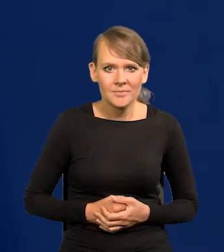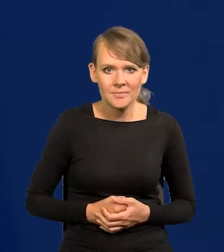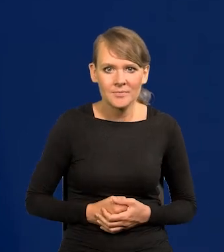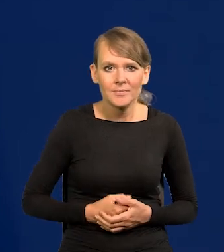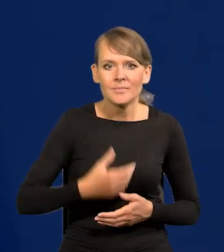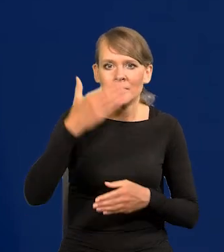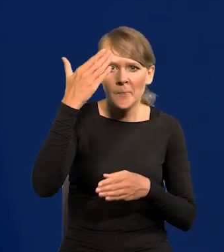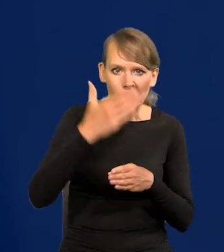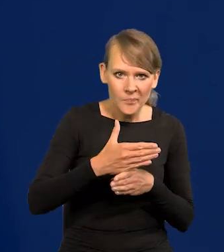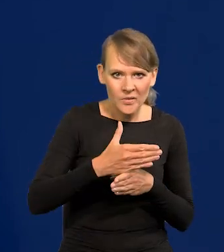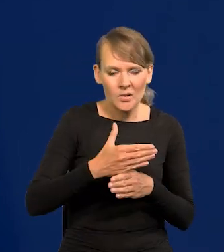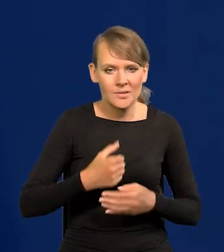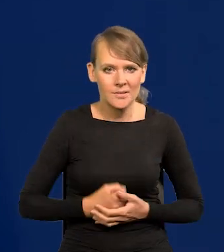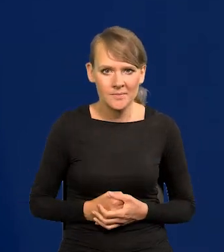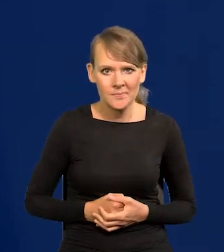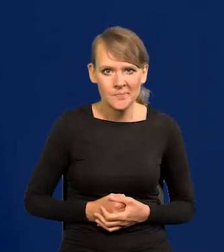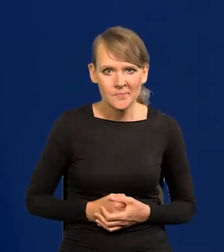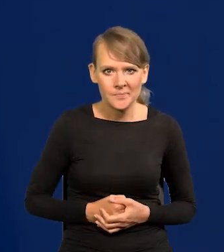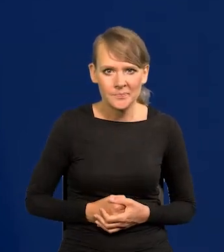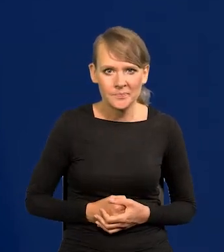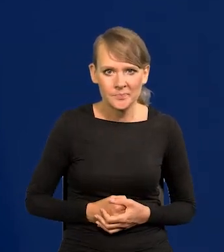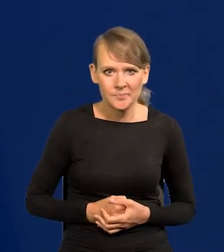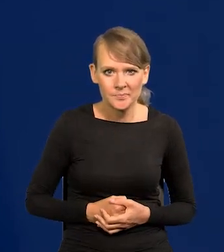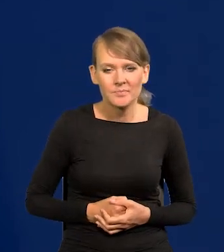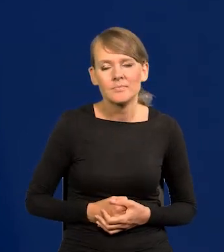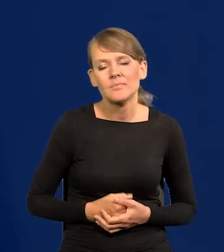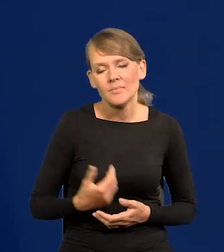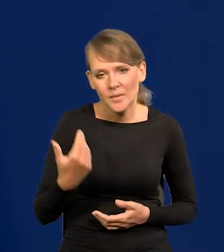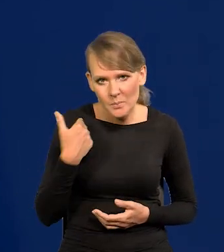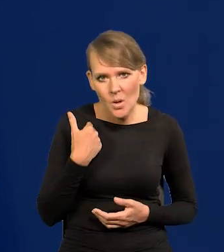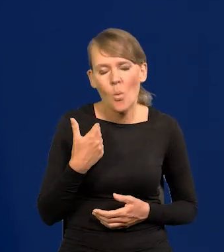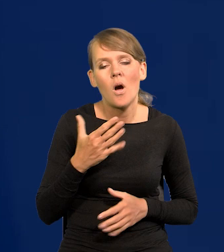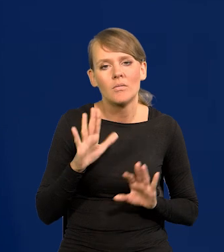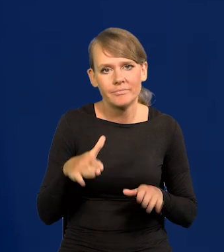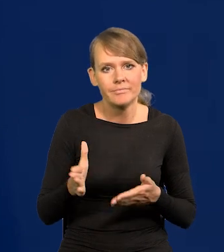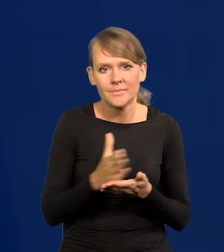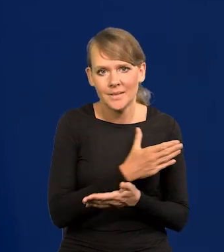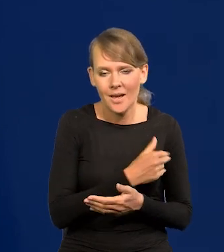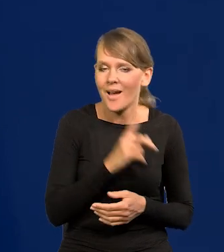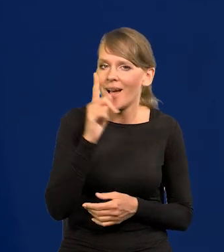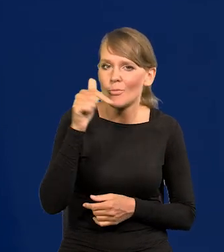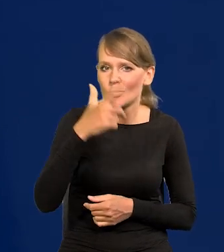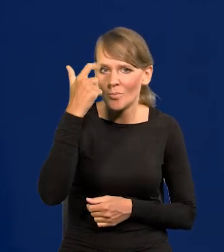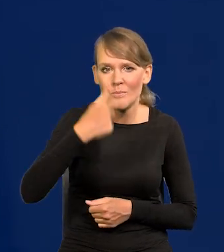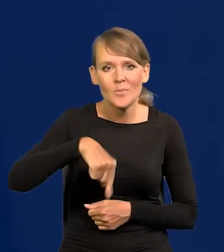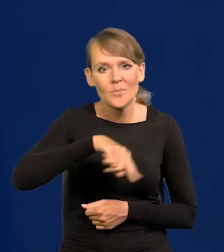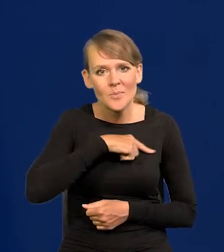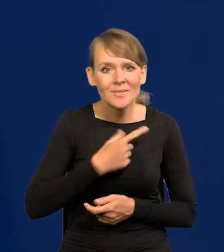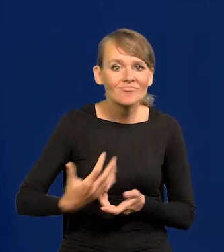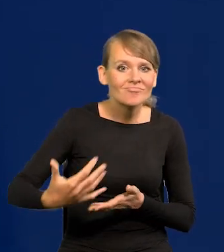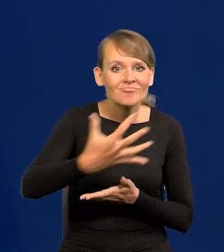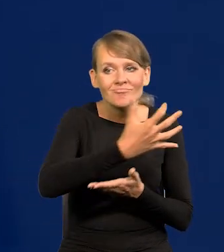W nocy z 4 na 5. Było przeszło, ale trzeba pamiętać, że u nas tego bogactwa nagromadzonego nie ma.